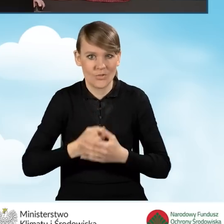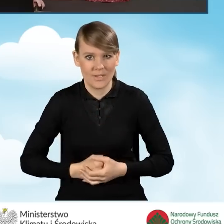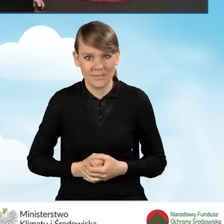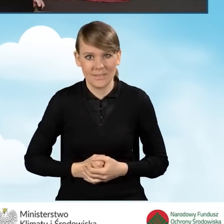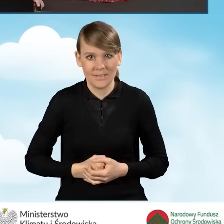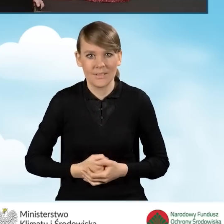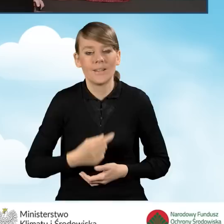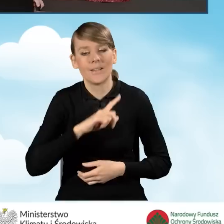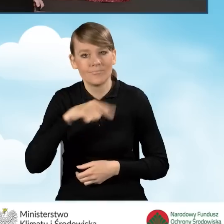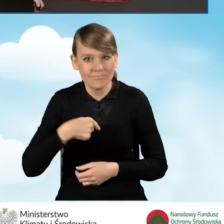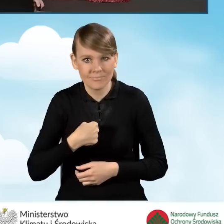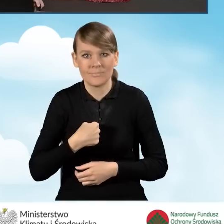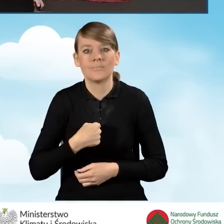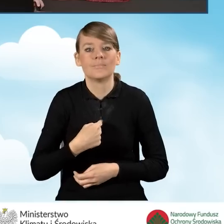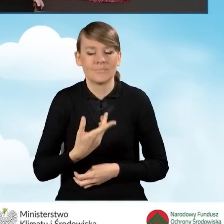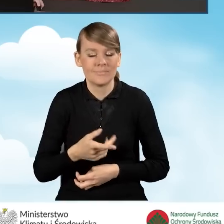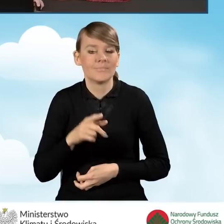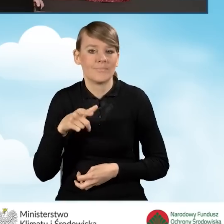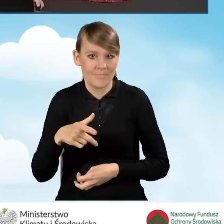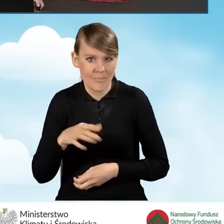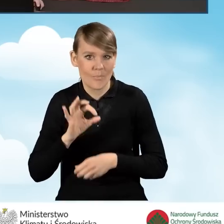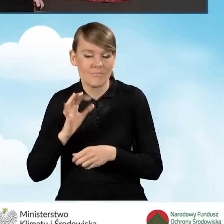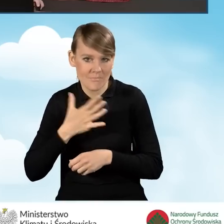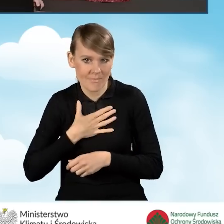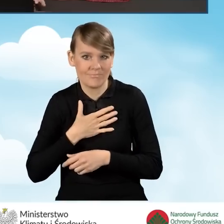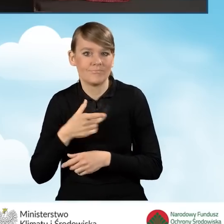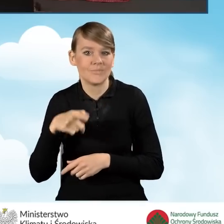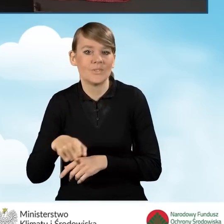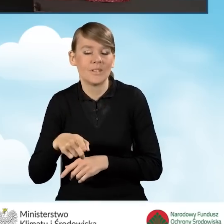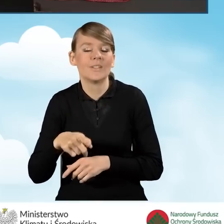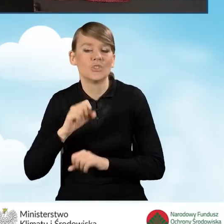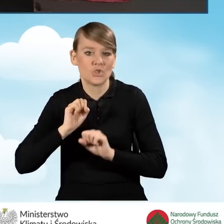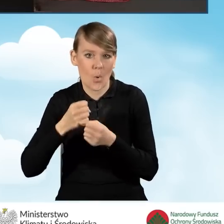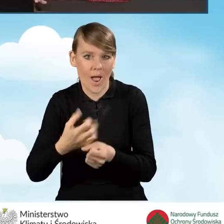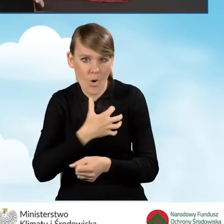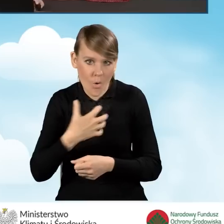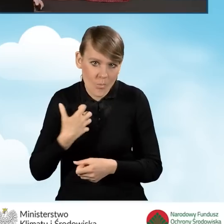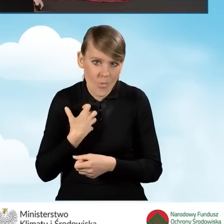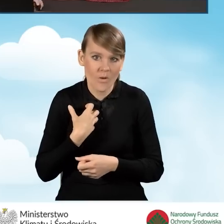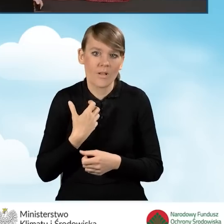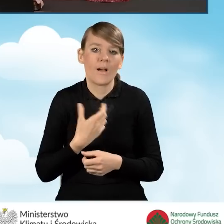że prowadzimy bądź nie prowadzimy pozarolniczą działalność gospodarczą